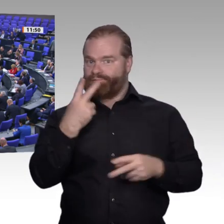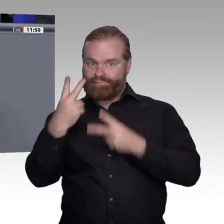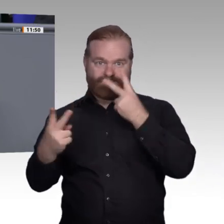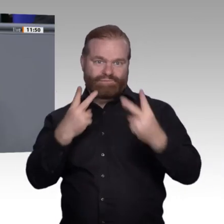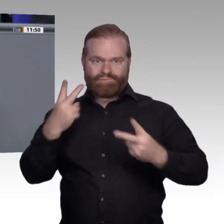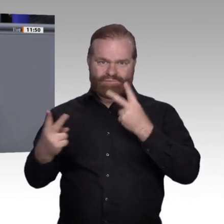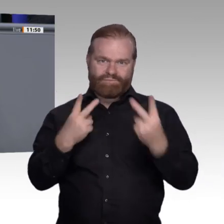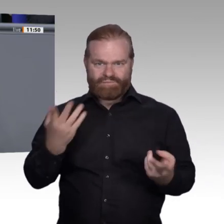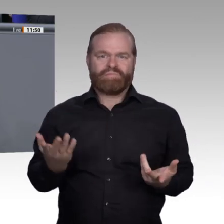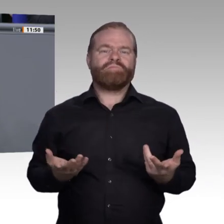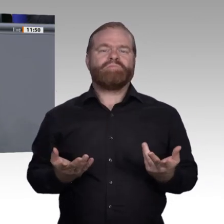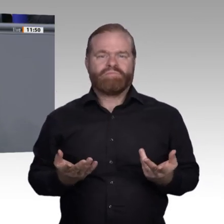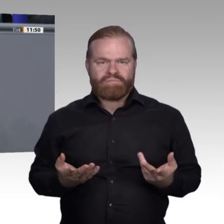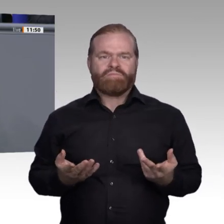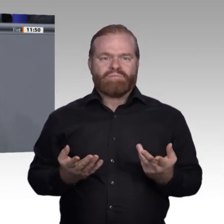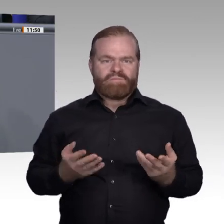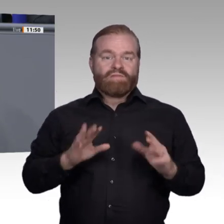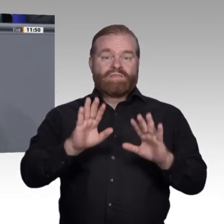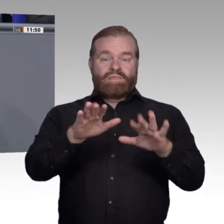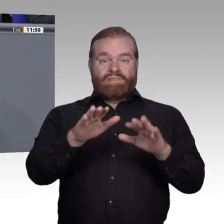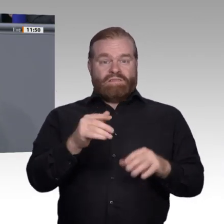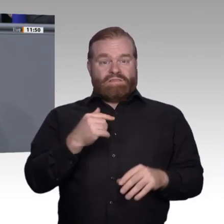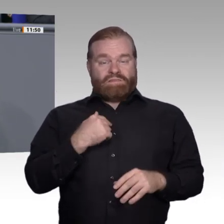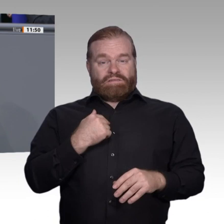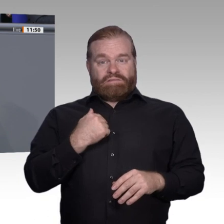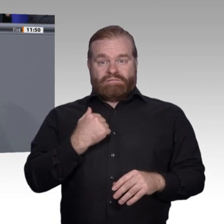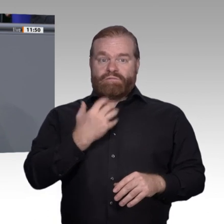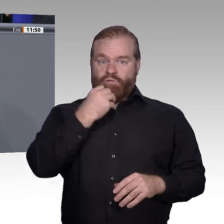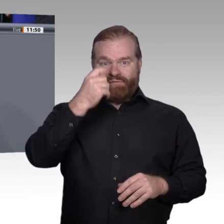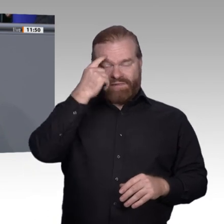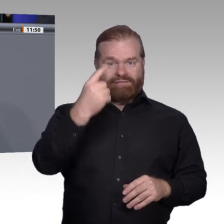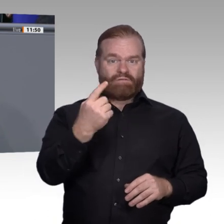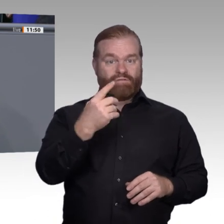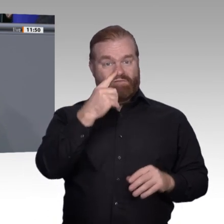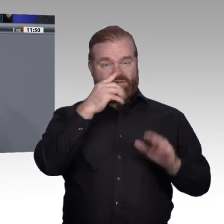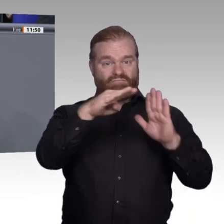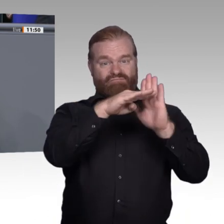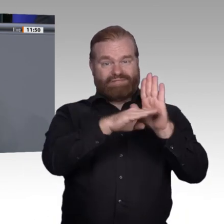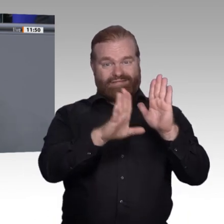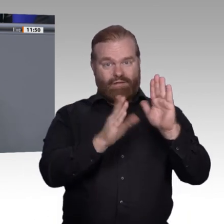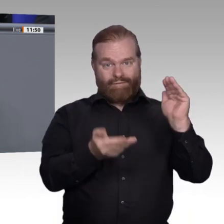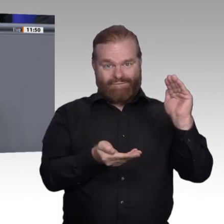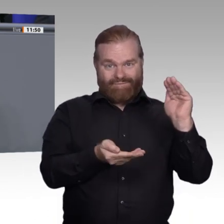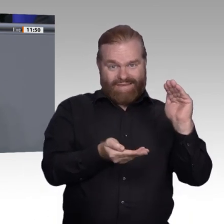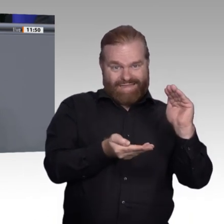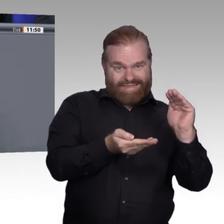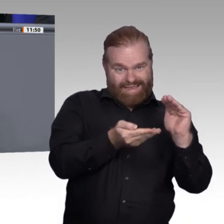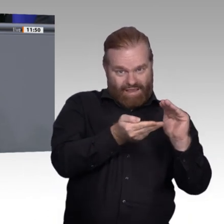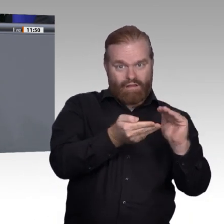in Inhalten und Zielen der Berufsbildung sicherzustellen. Sie können sich zwar als Lippenbekenntnis auf die Sozialpartnerschaft beziehen, aber am Ende ist sie Ihnen ein